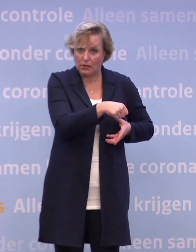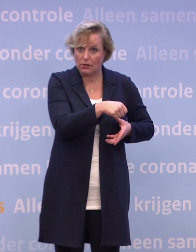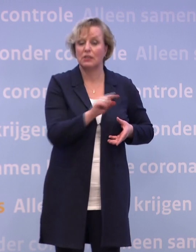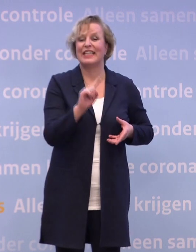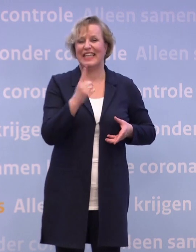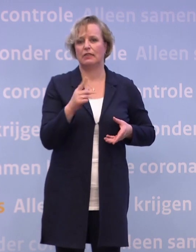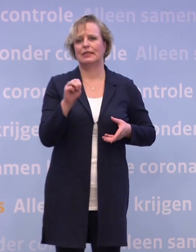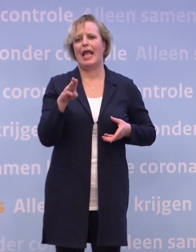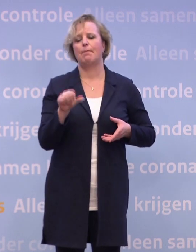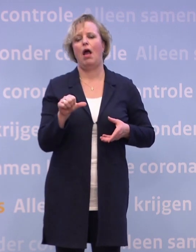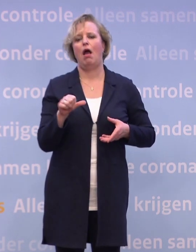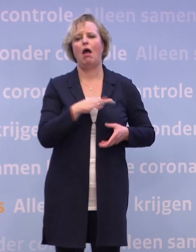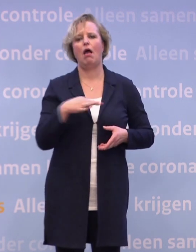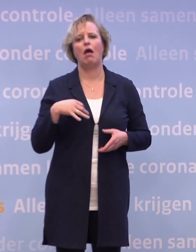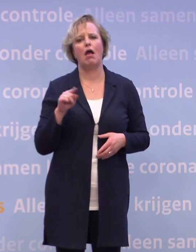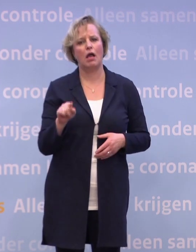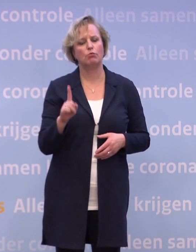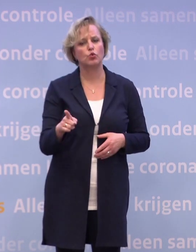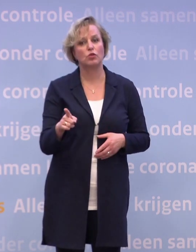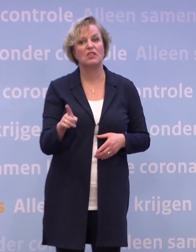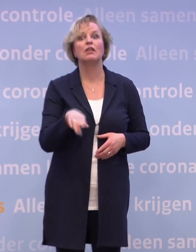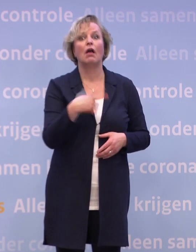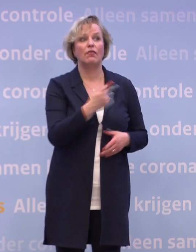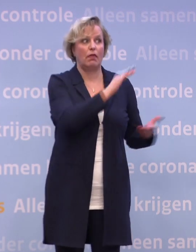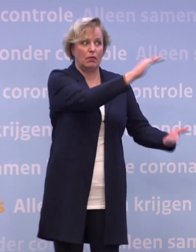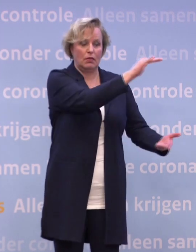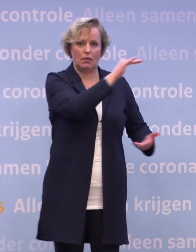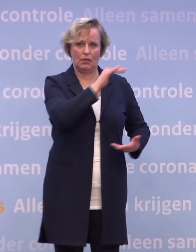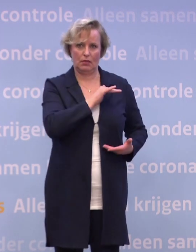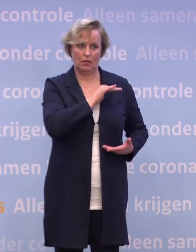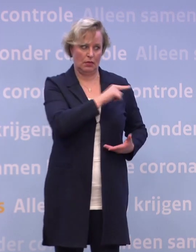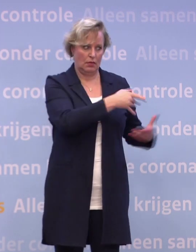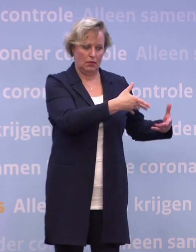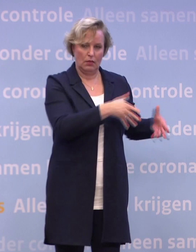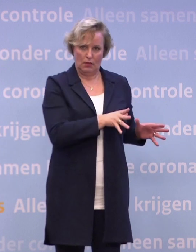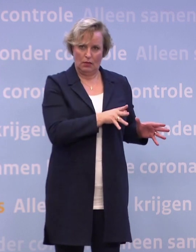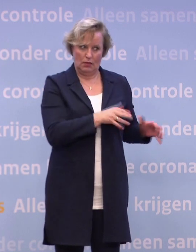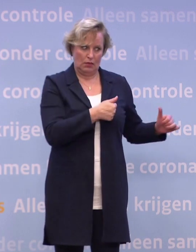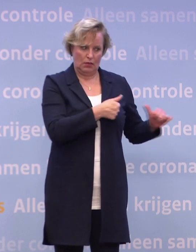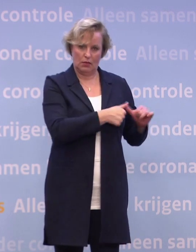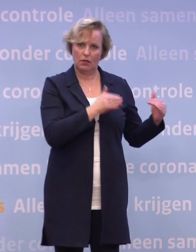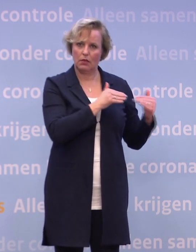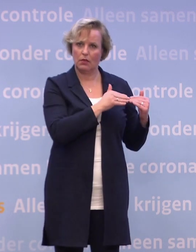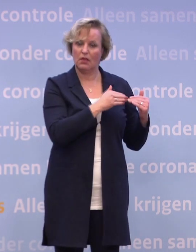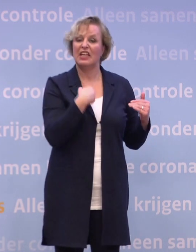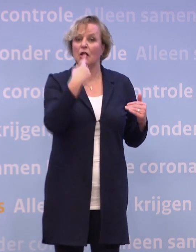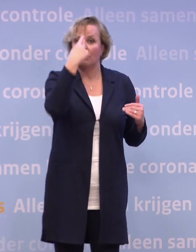Twee: is de omvang van de levering... ...hoe past die op de eerste groep die je graag wilt vaccineren? We dachten dat we een miljoen zouden krijgen...